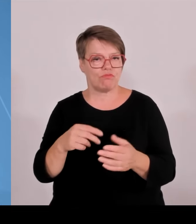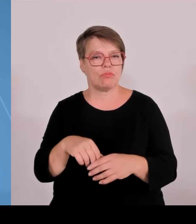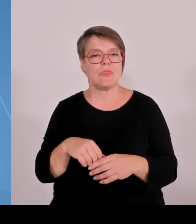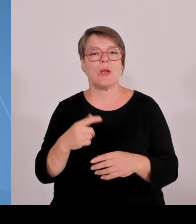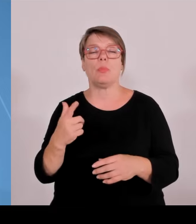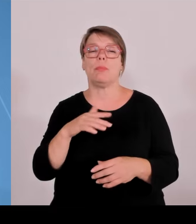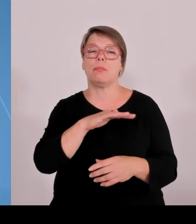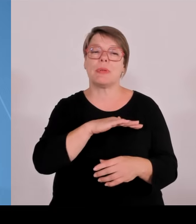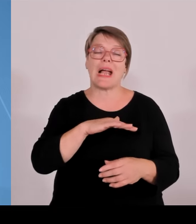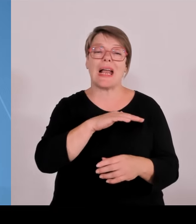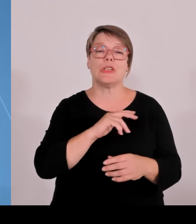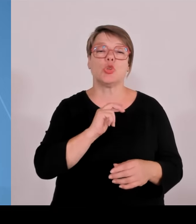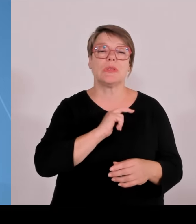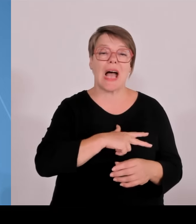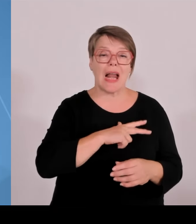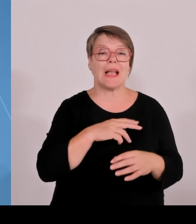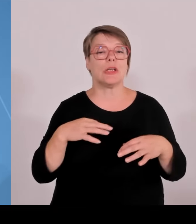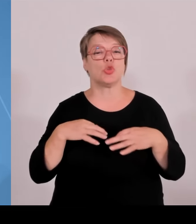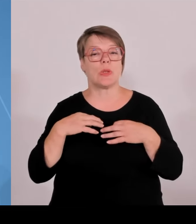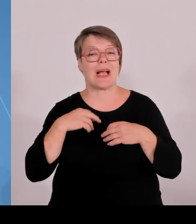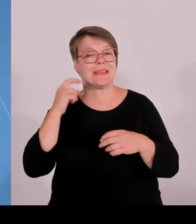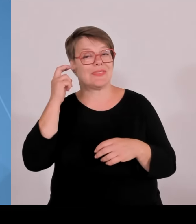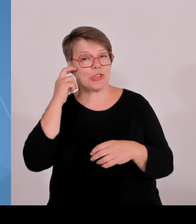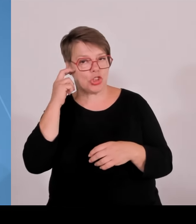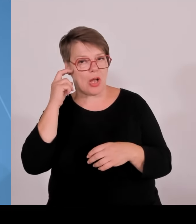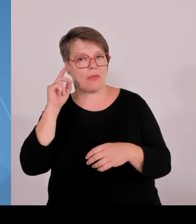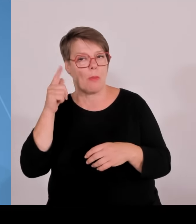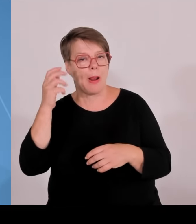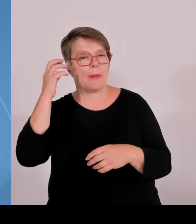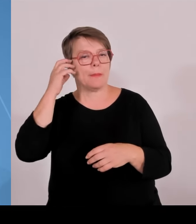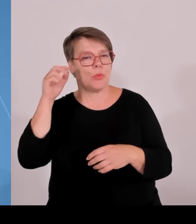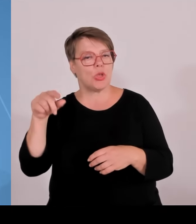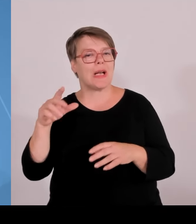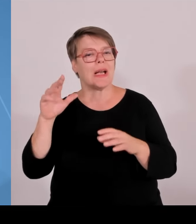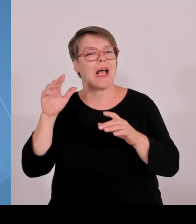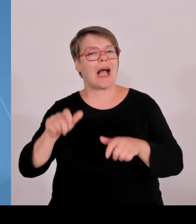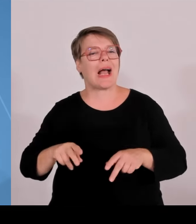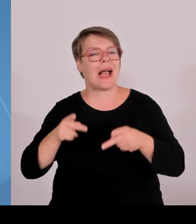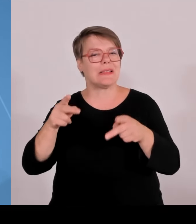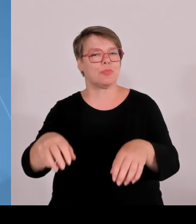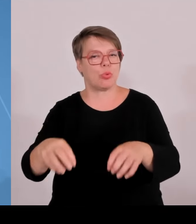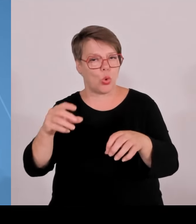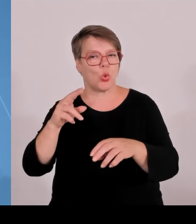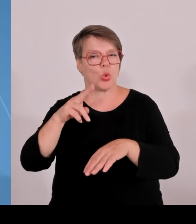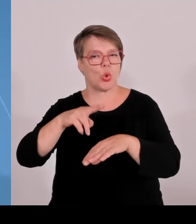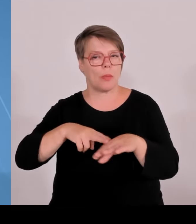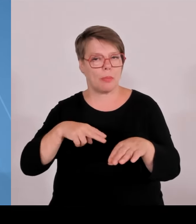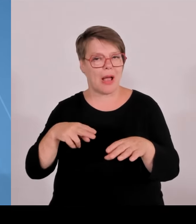nachhaltige Entwicklung. Das heißt, in diesen Feldern haben dort die Hochschulen das Promotionsrecht, können das